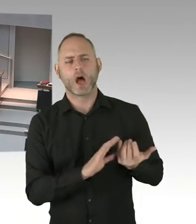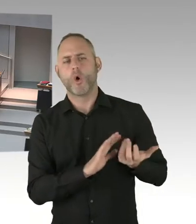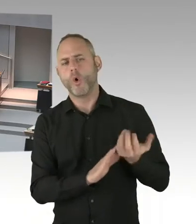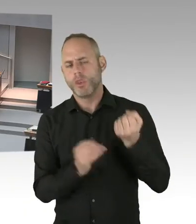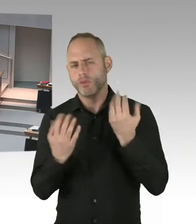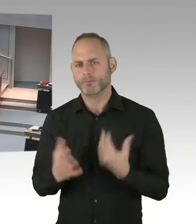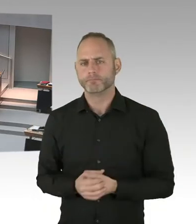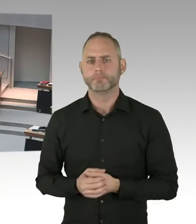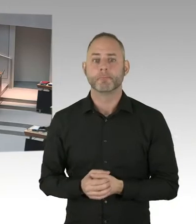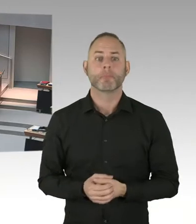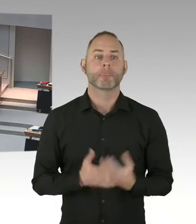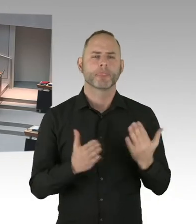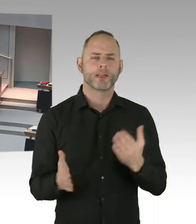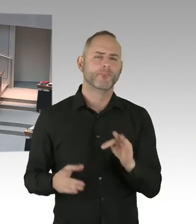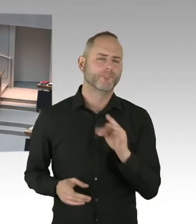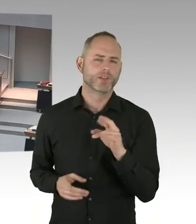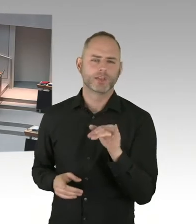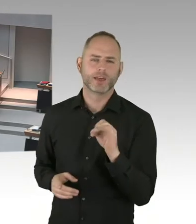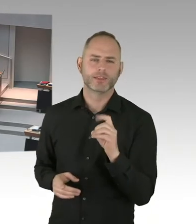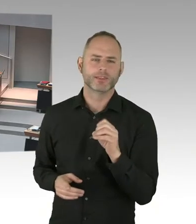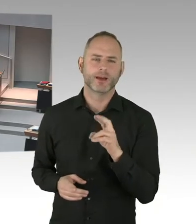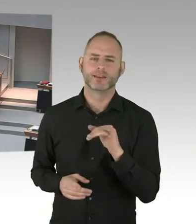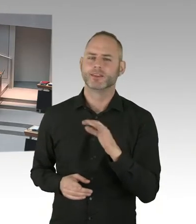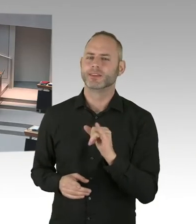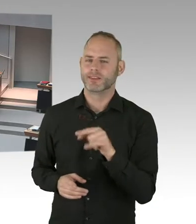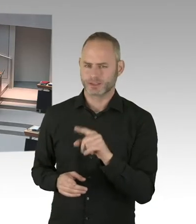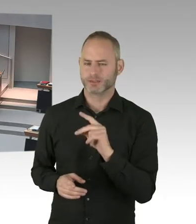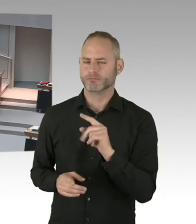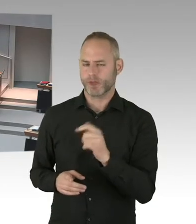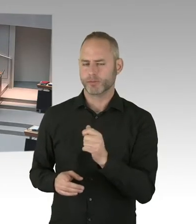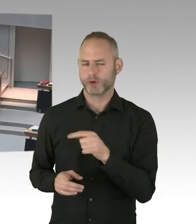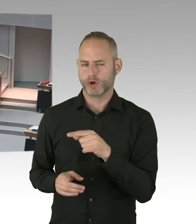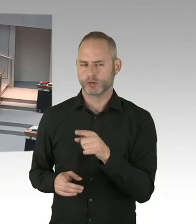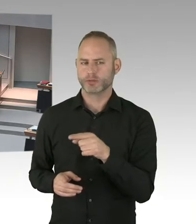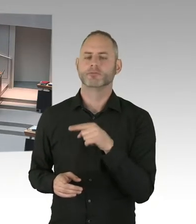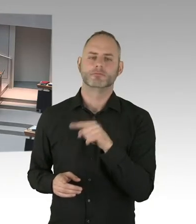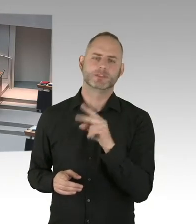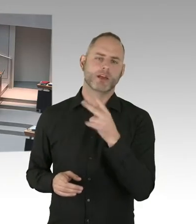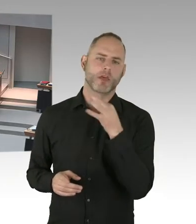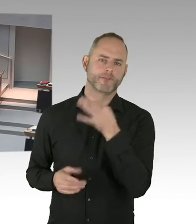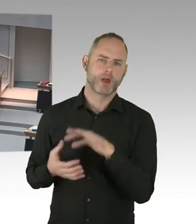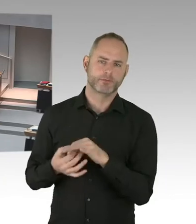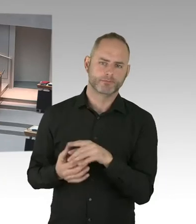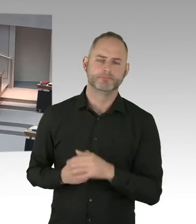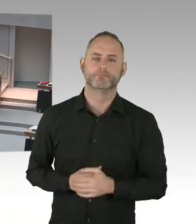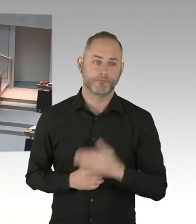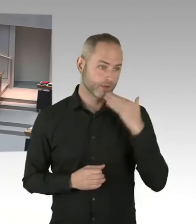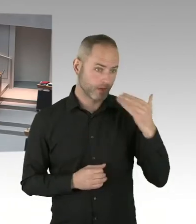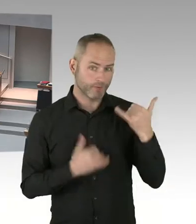Und können Sie da möglicherweise erwartbar gar keine Belegung stattfinden kann, sich auch eine andere Nutzung des Objektes